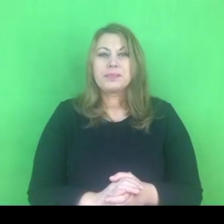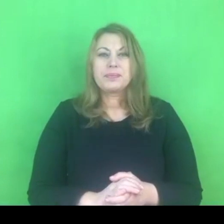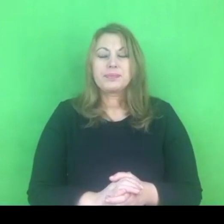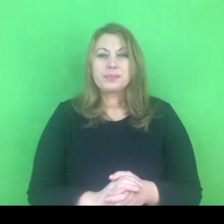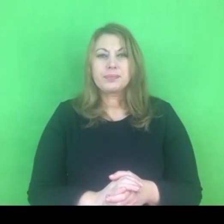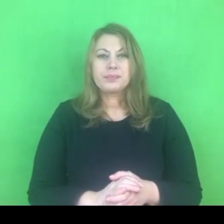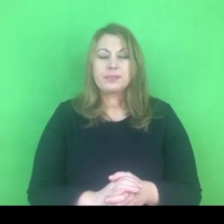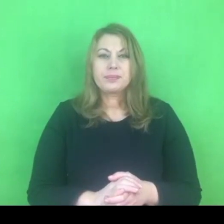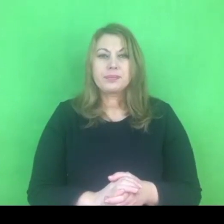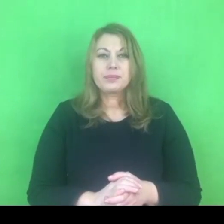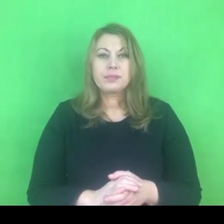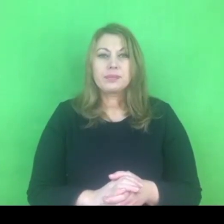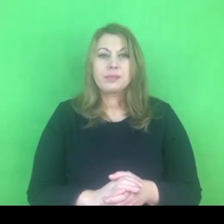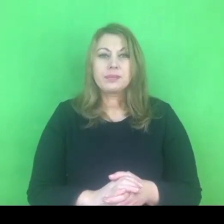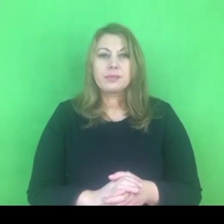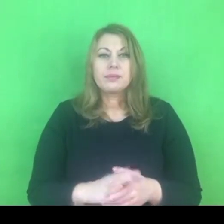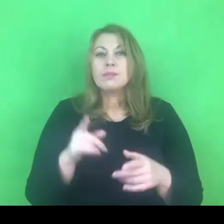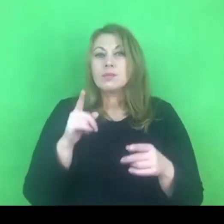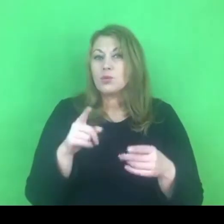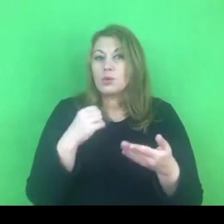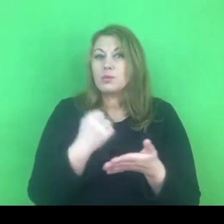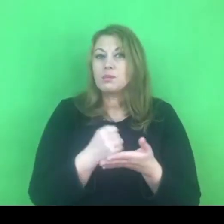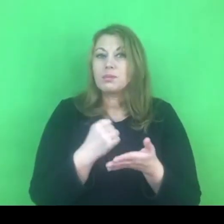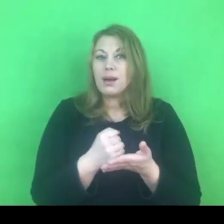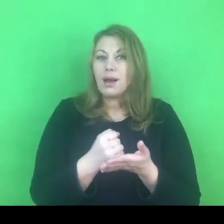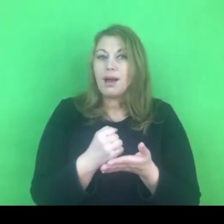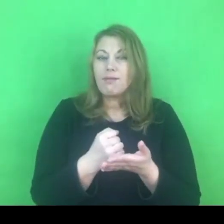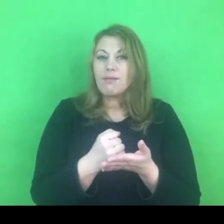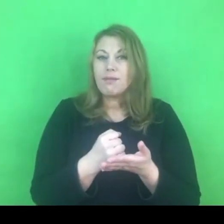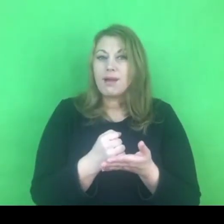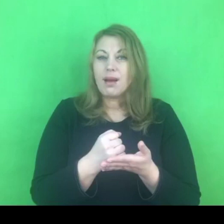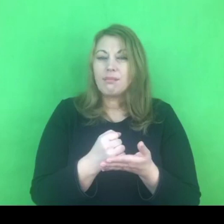To jest sprawa, która jest sprawą narodową.